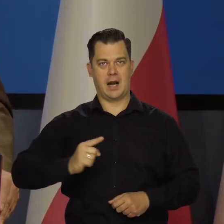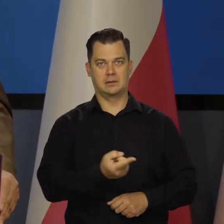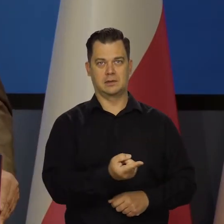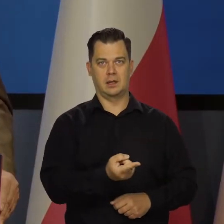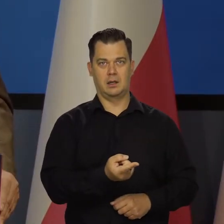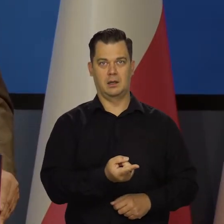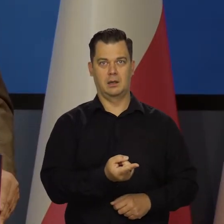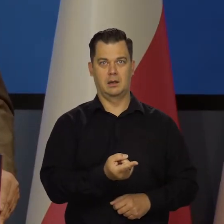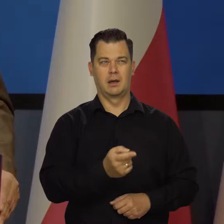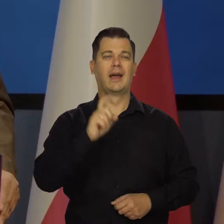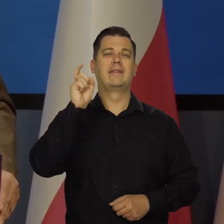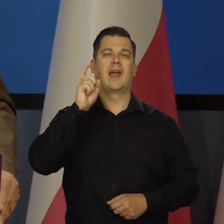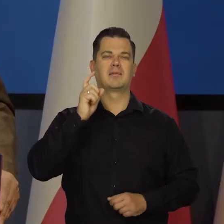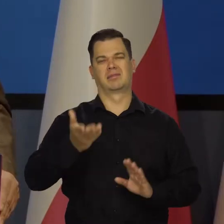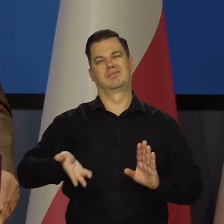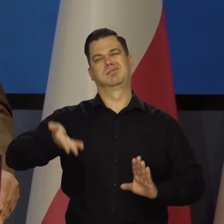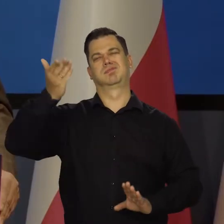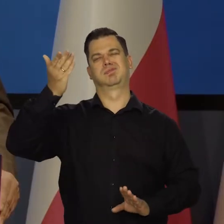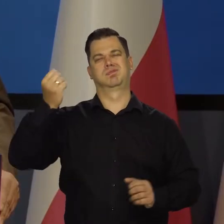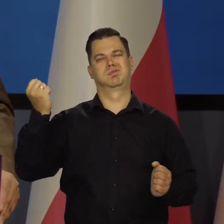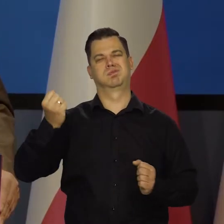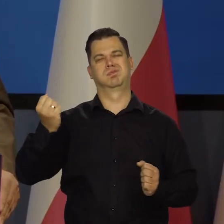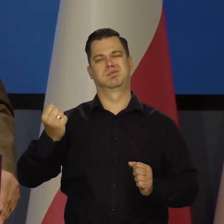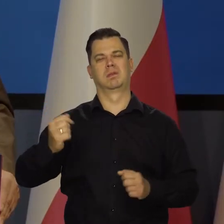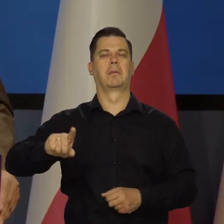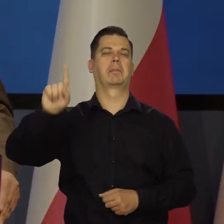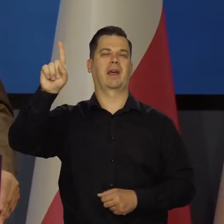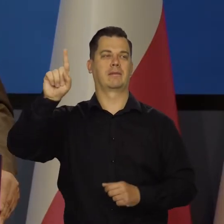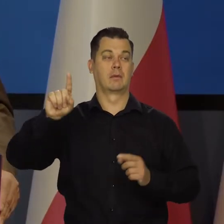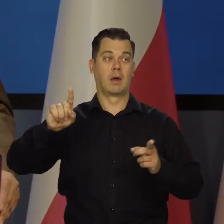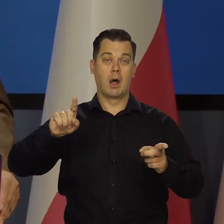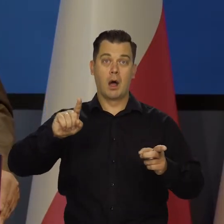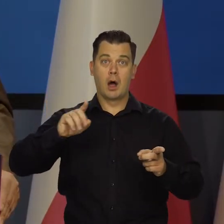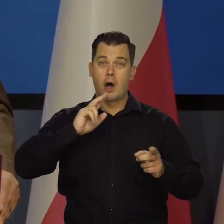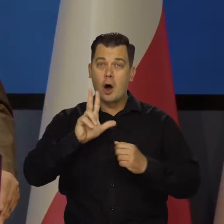Zostawię Niemcy, bo jeszcze są trochę bogatsze od Francji. 80 proc.,